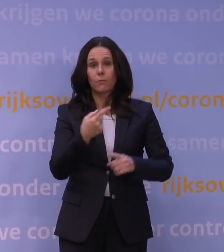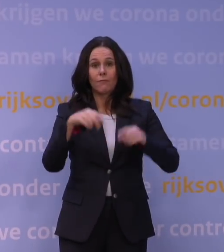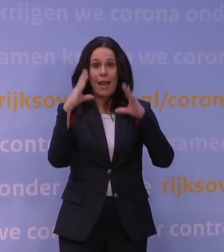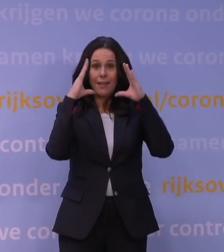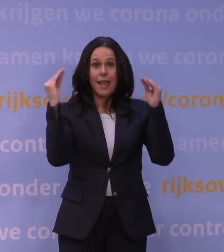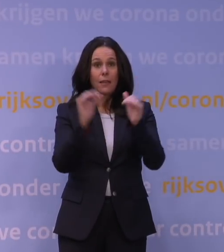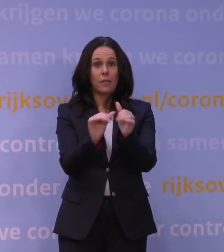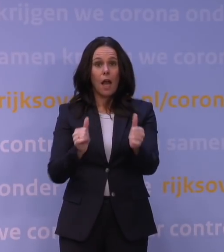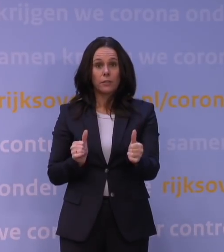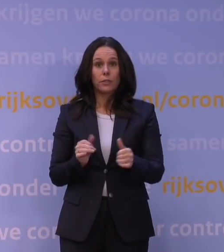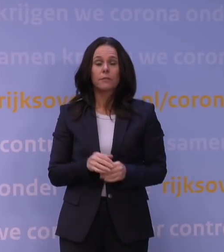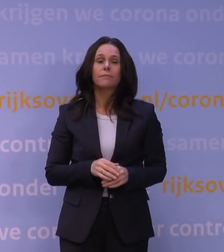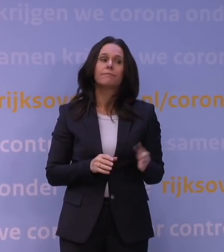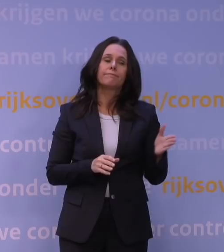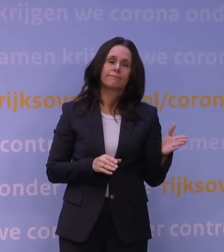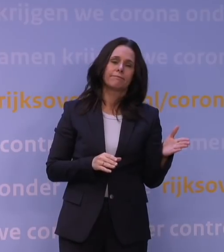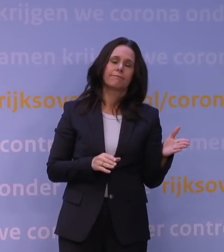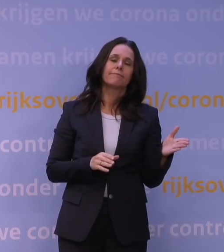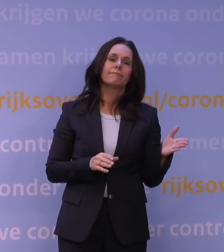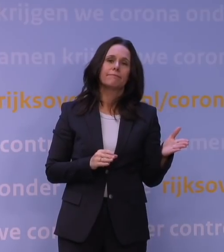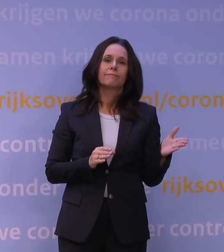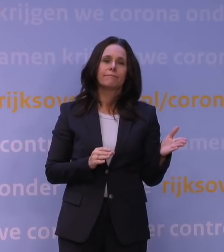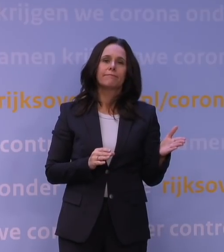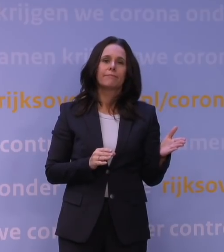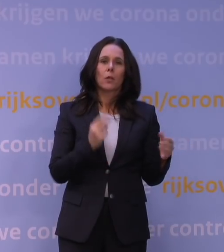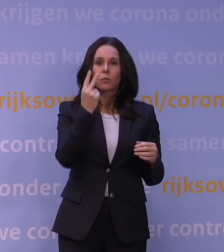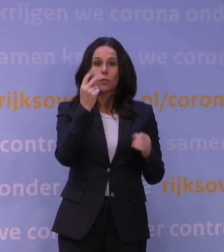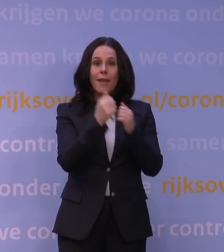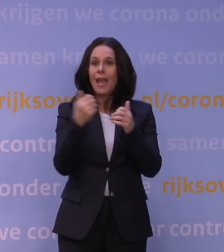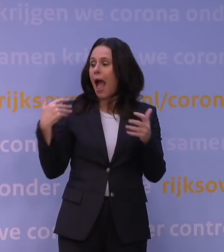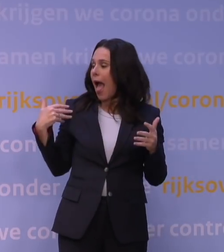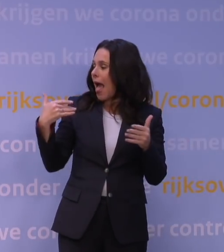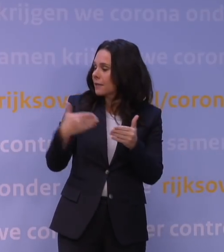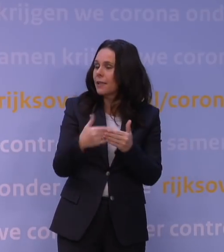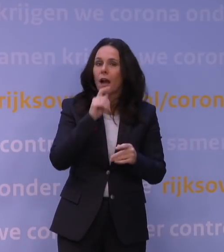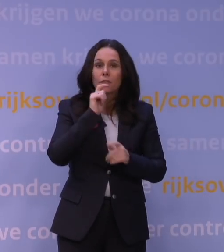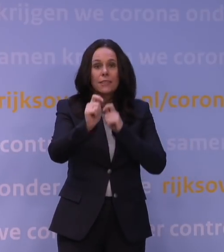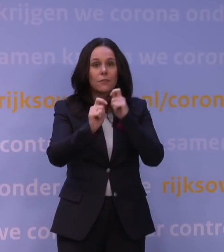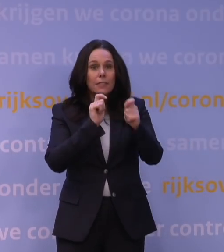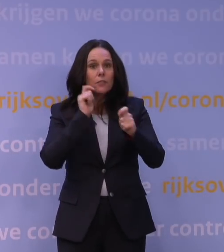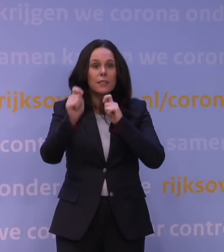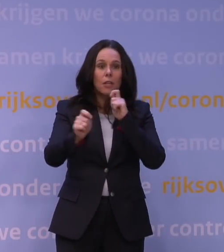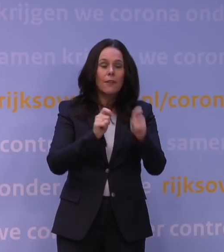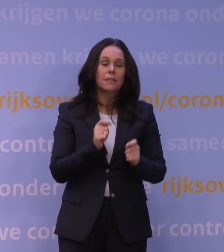Nou ja, kijk, voor de duidelijkheid, als je twee jaar adviseert, dan is het volgens mij onmogelijk om nooit een keer een fout te maken.